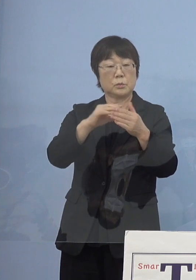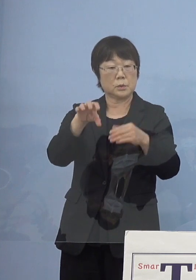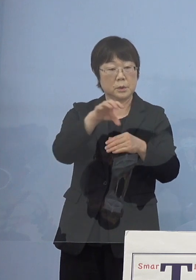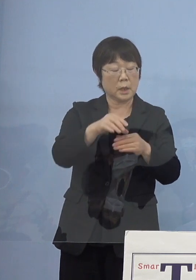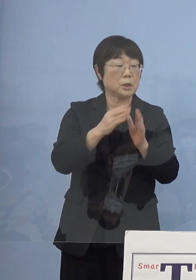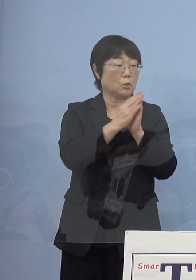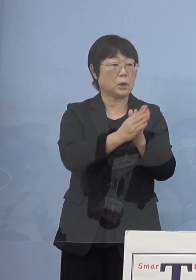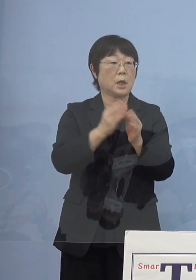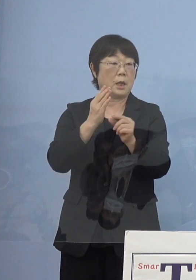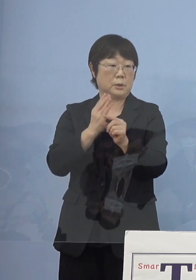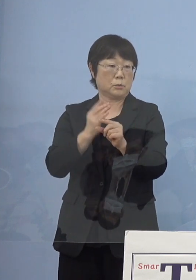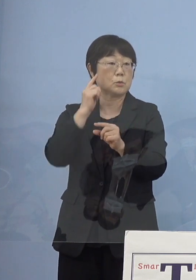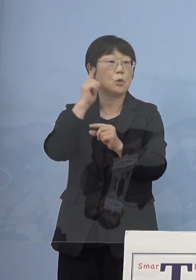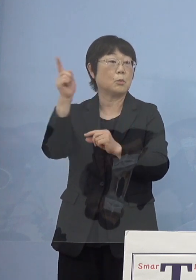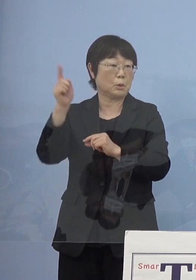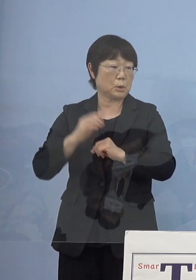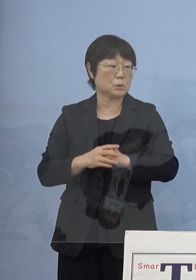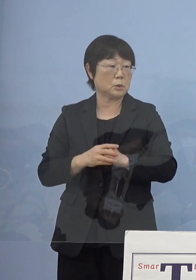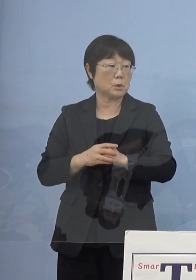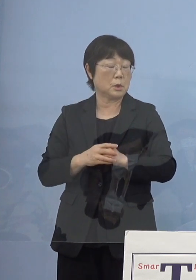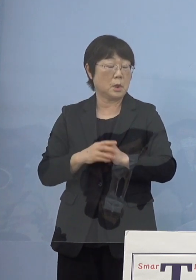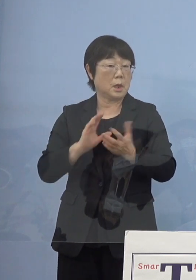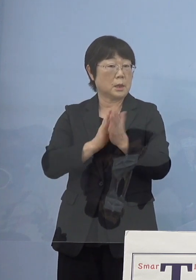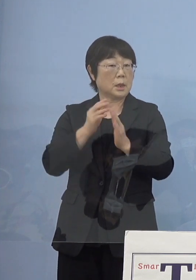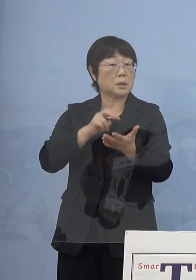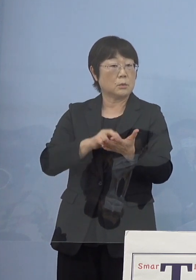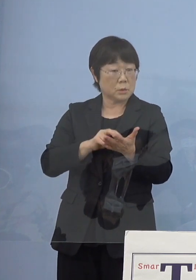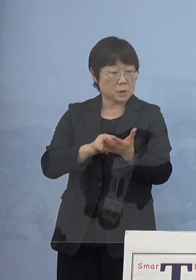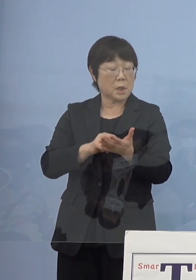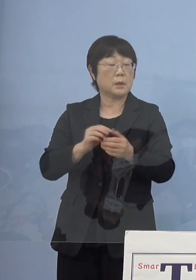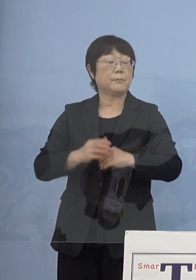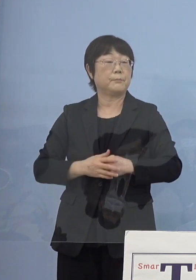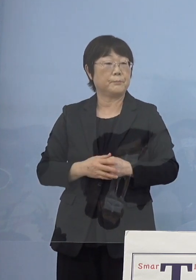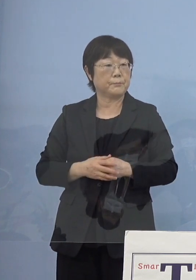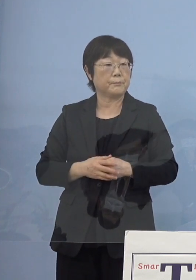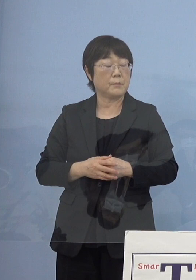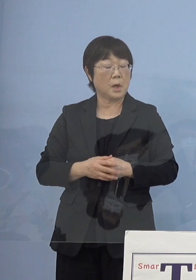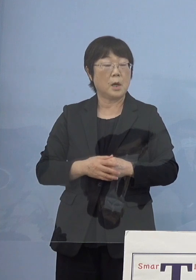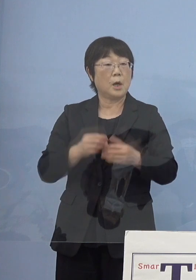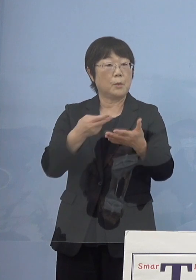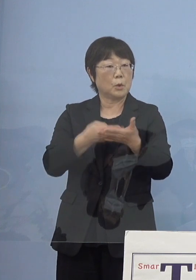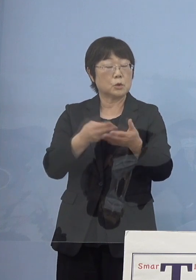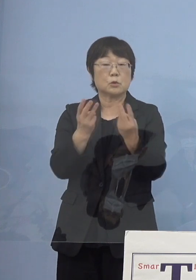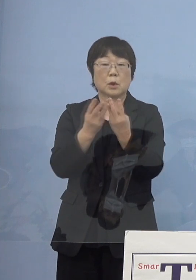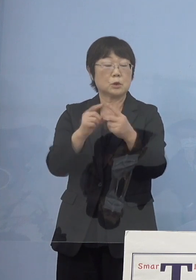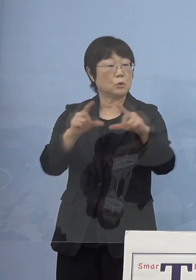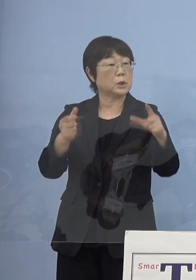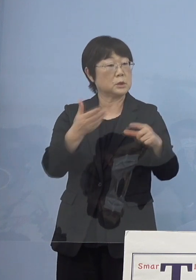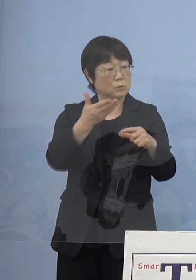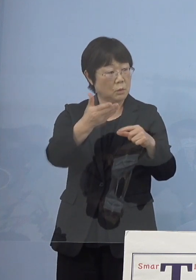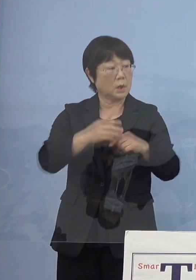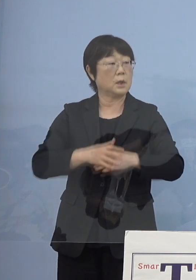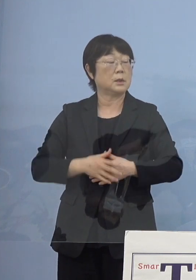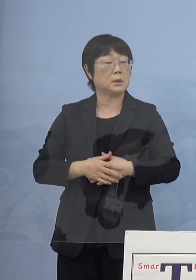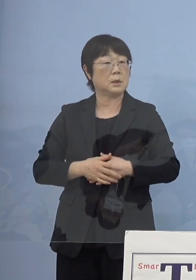徳島県としては病床を今の状態から増やすのか お考えがあれば聞かせて下さい